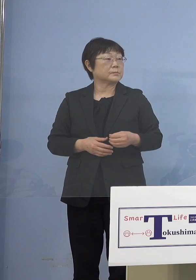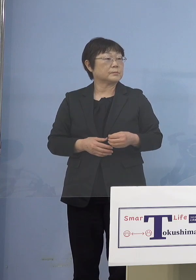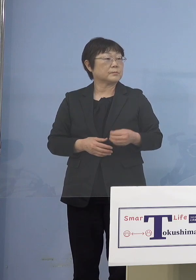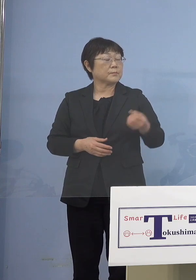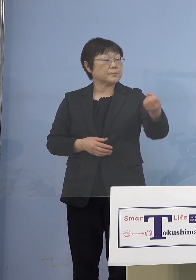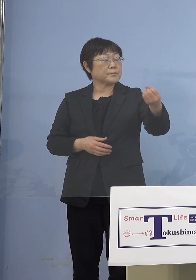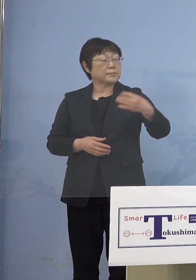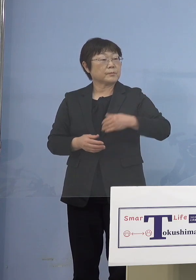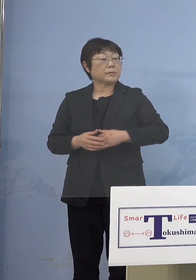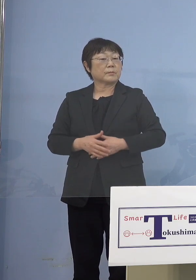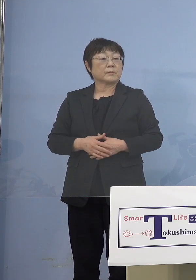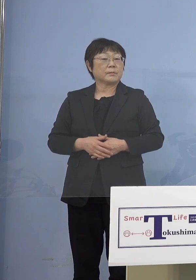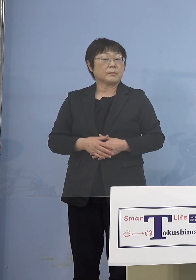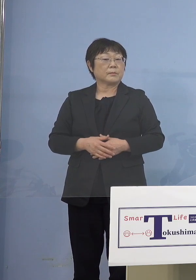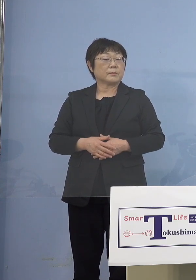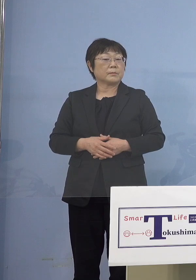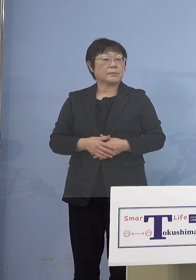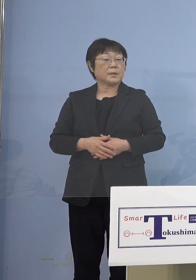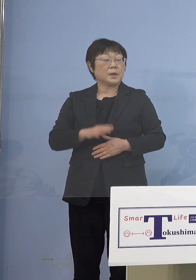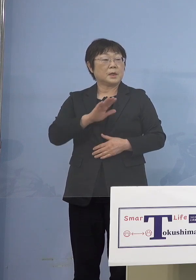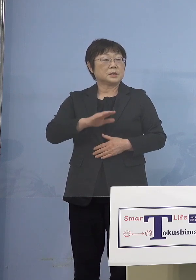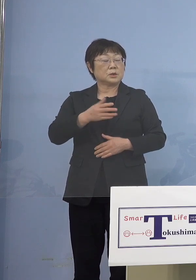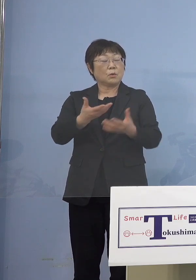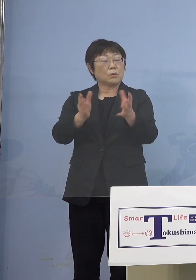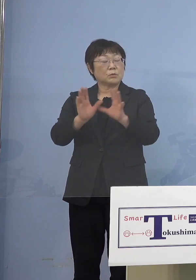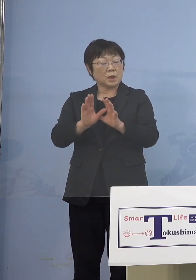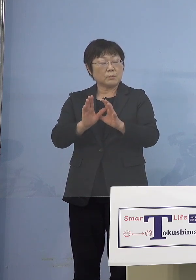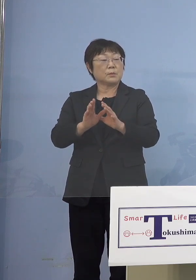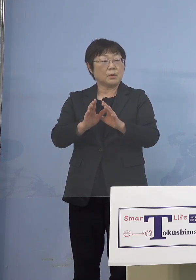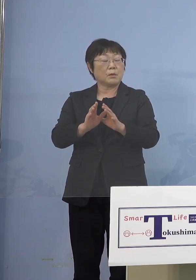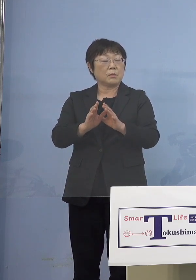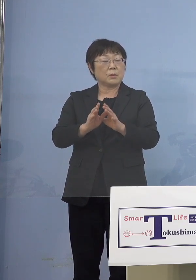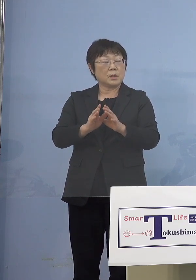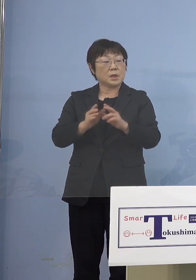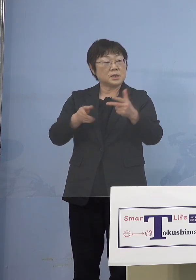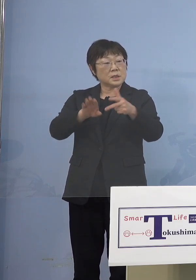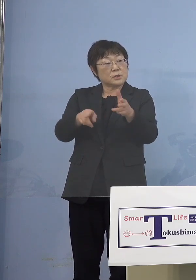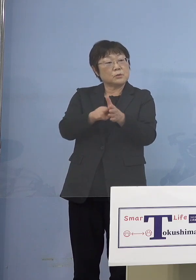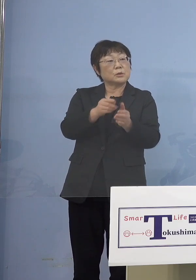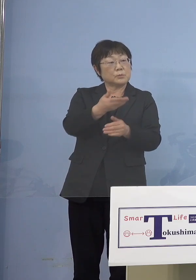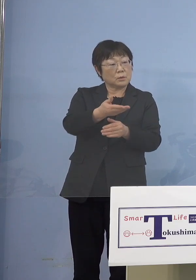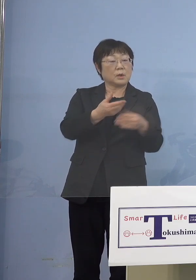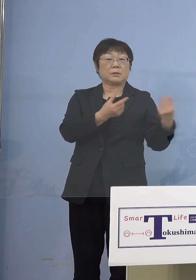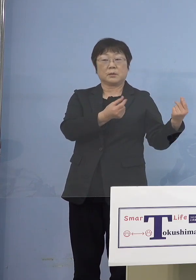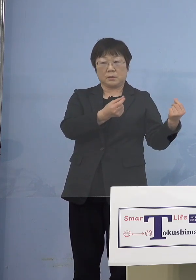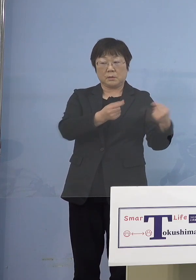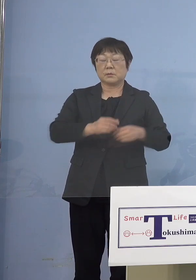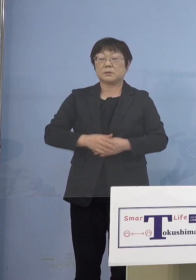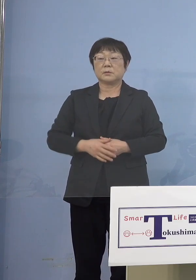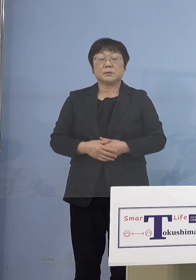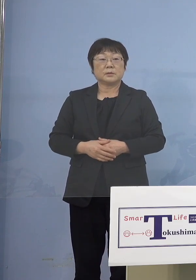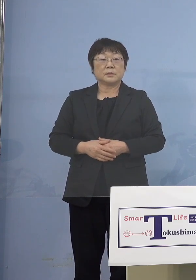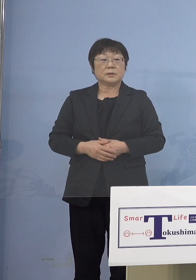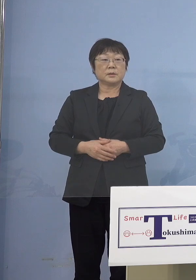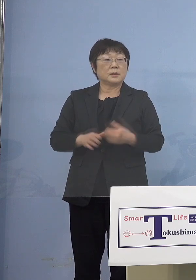児童等利用施設には入るんですか （知事） 入ります （徳島新聞社） 大体とおっしゃると、他にもあるんですか